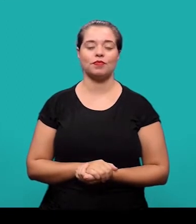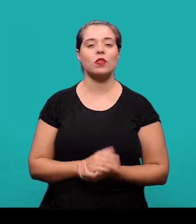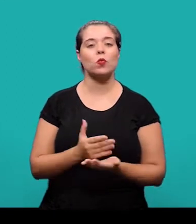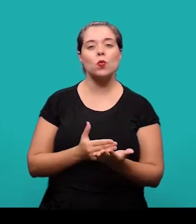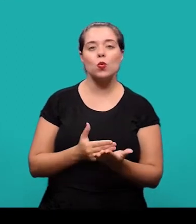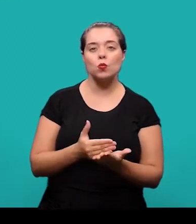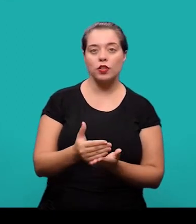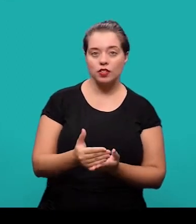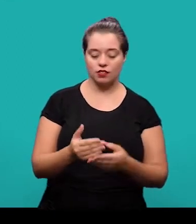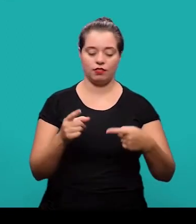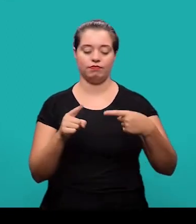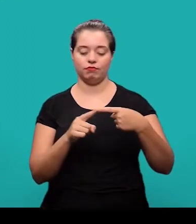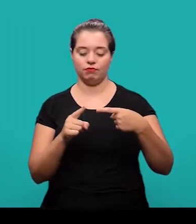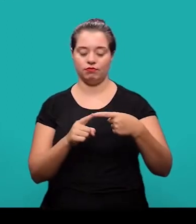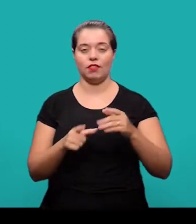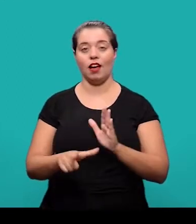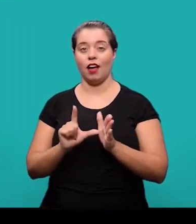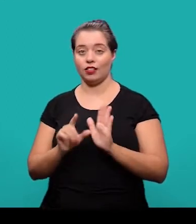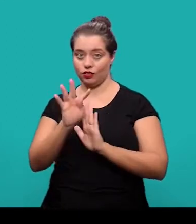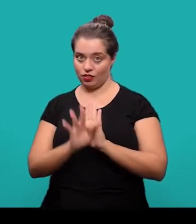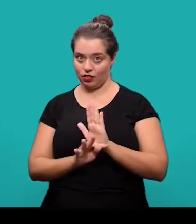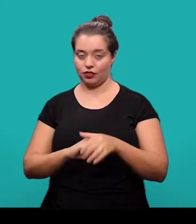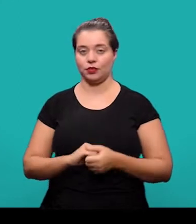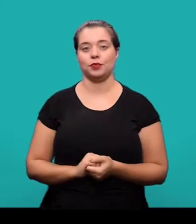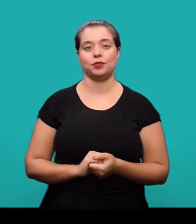Começando então com os elementos pré-textuais, o primeiro deles